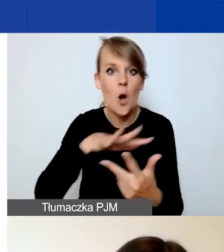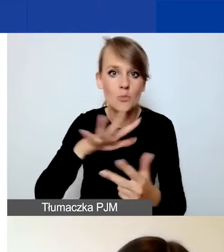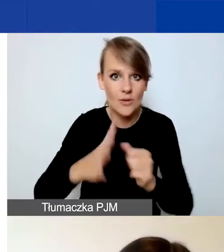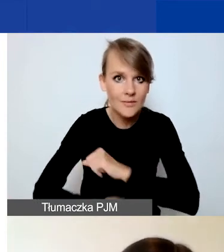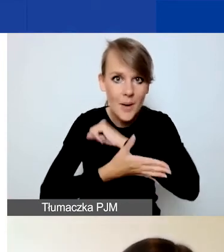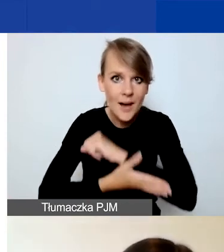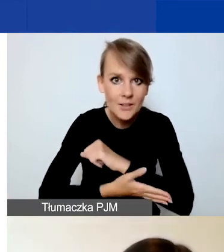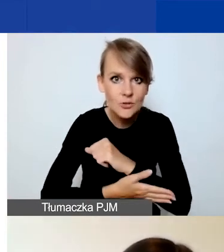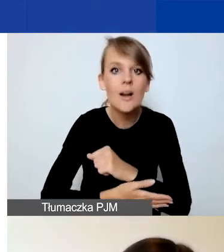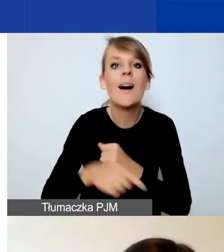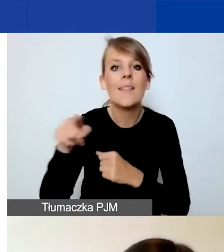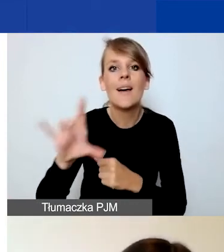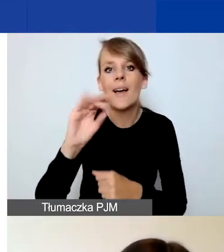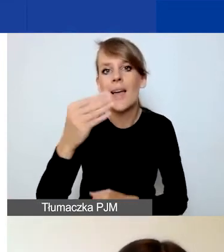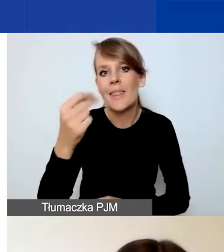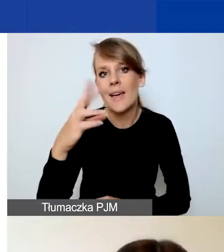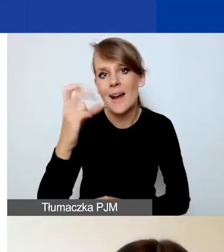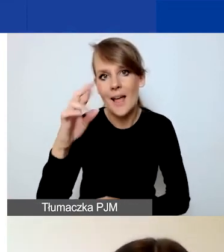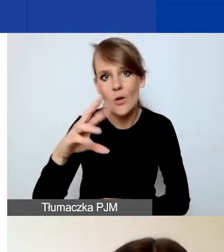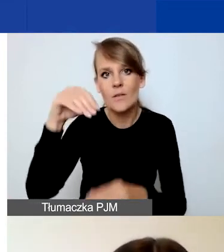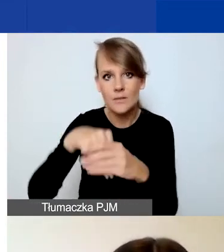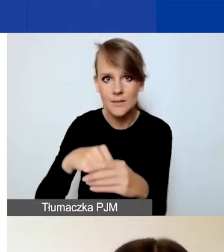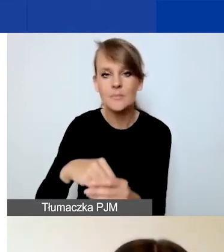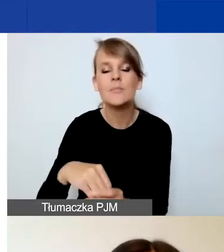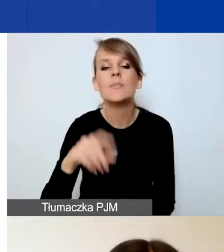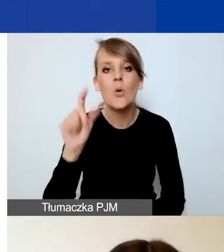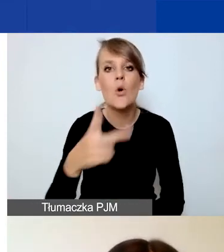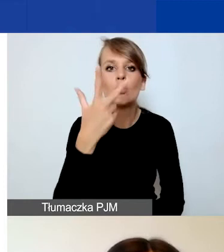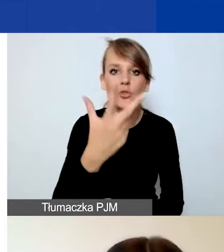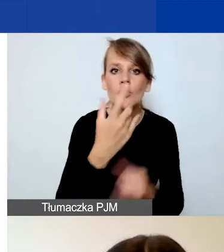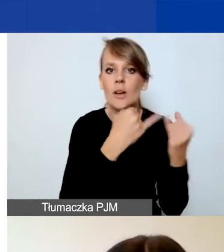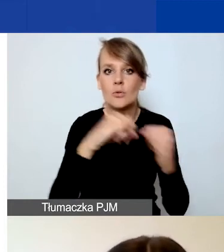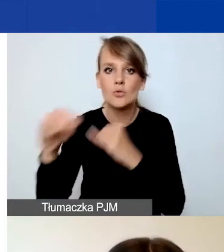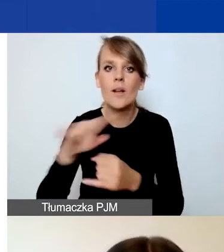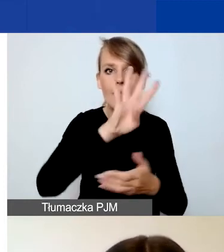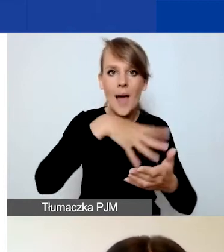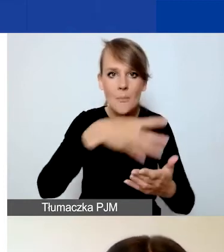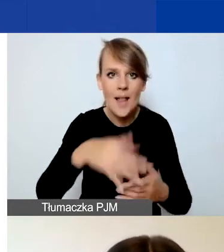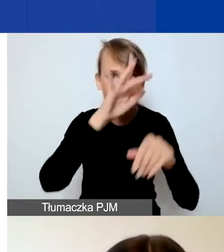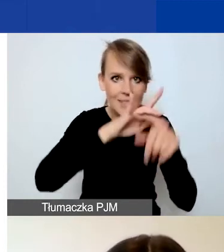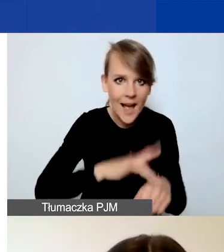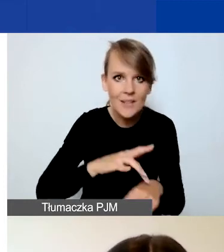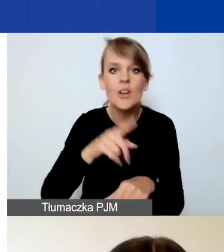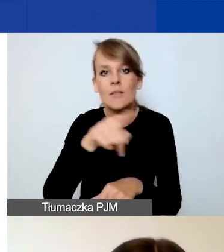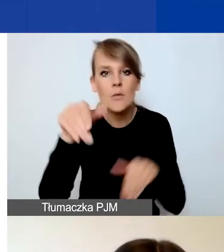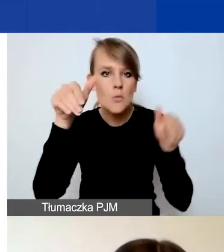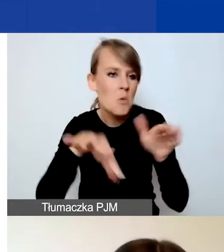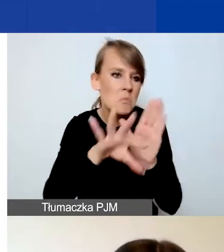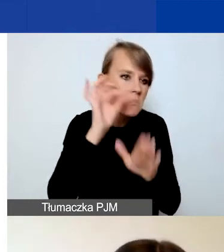zobaczycie w Generatorze trzy różne tabele wskaźników, z których możecie sobie wybrać przynajmniej jeden wskaźnik.